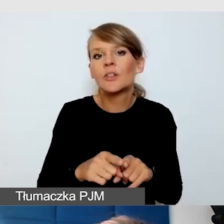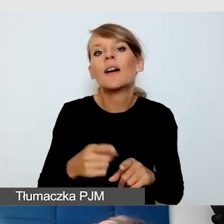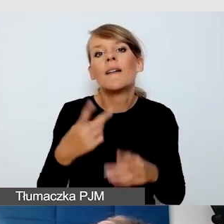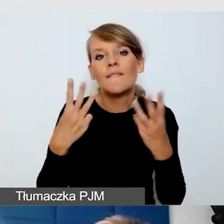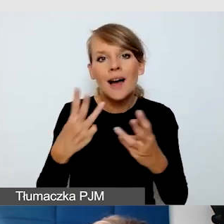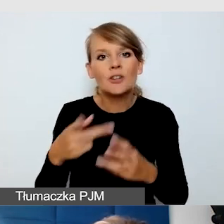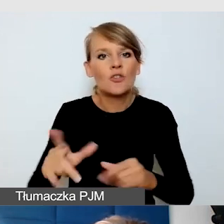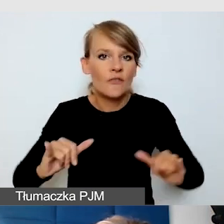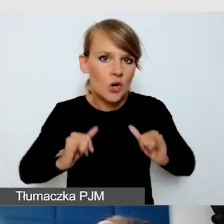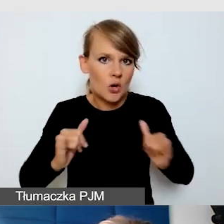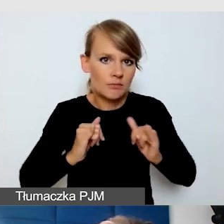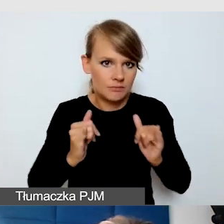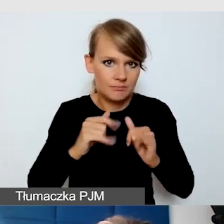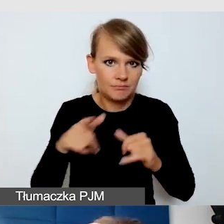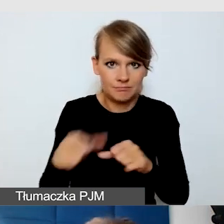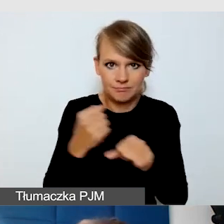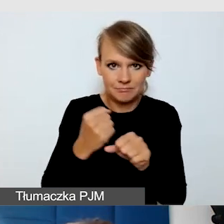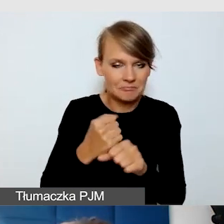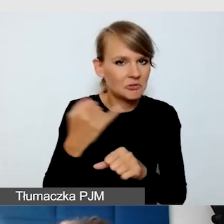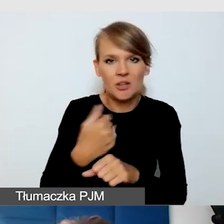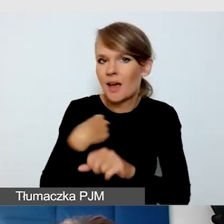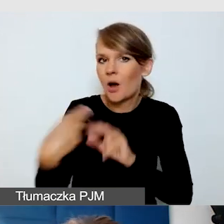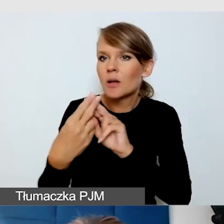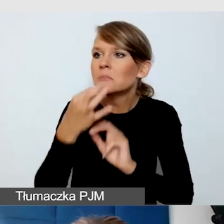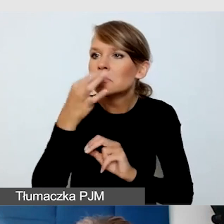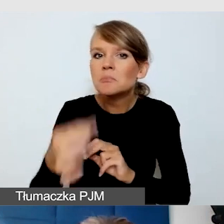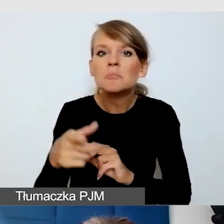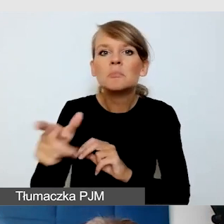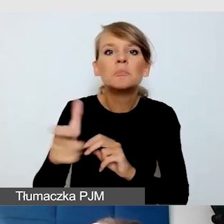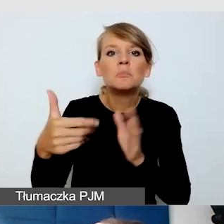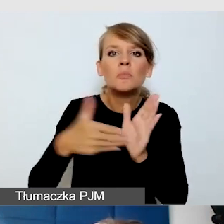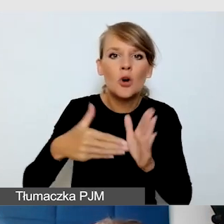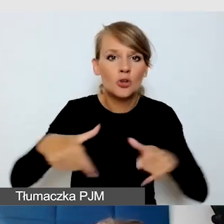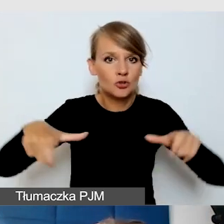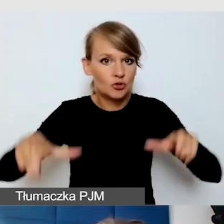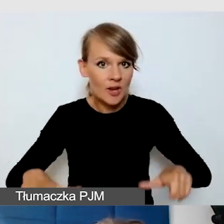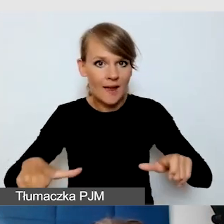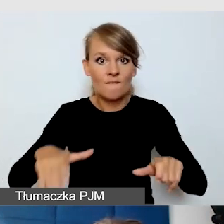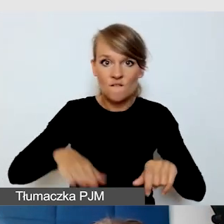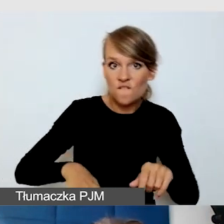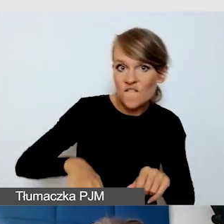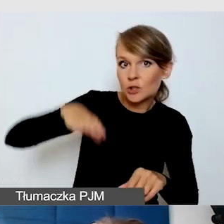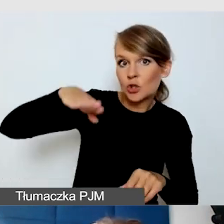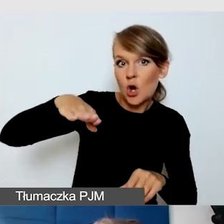Zawsze mam kontakt i pytam się, czy potrzebują wysokiego taboretu, niektórzy wolą pracować na stojąco.